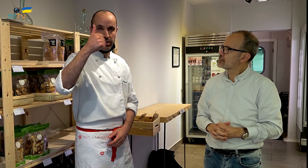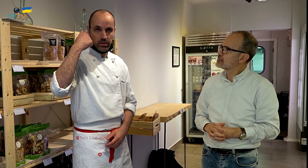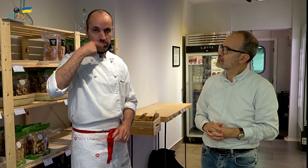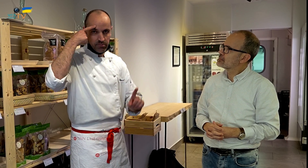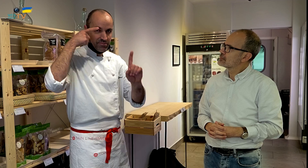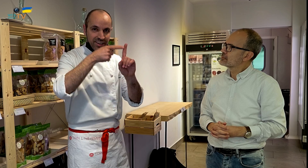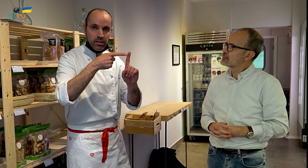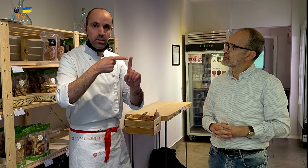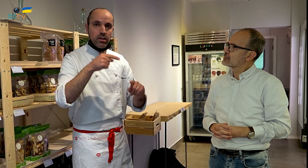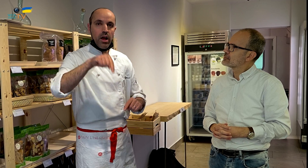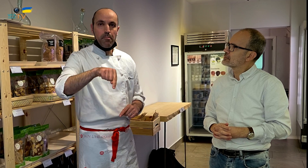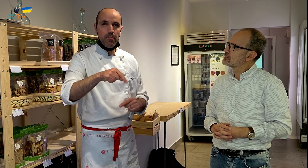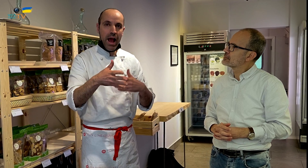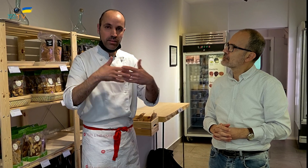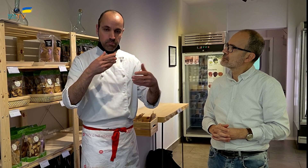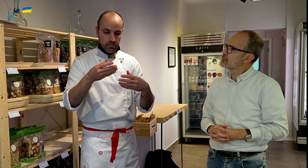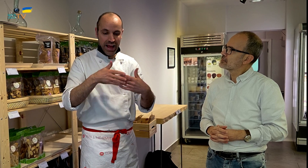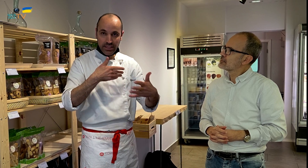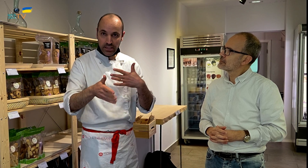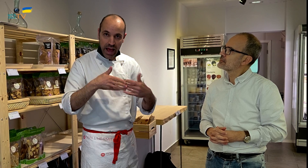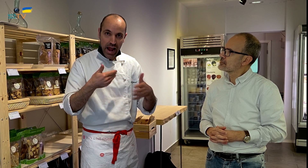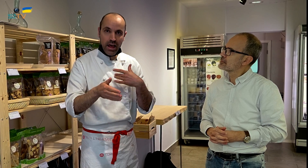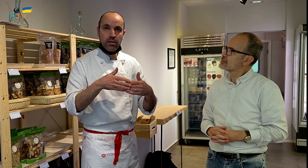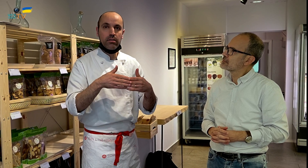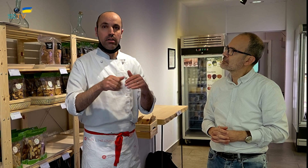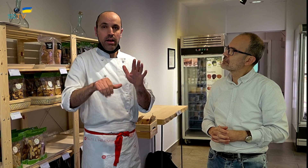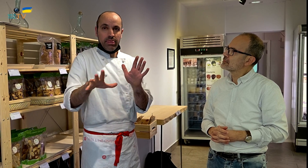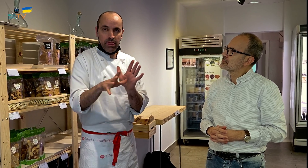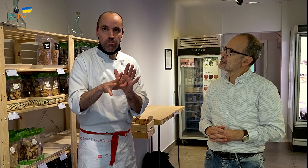Primero, la idea era un local artesanal, y de proximidad,